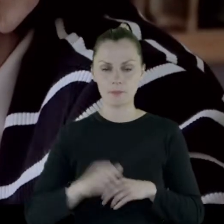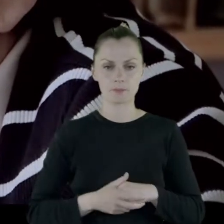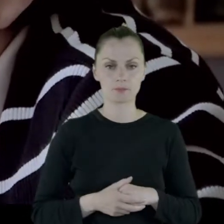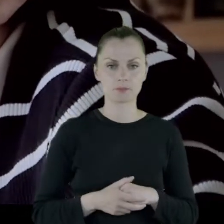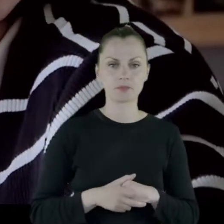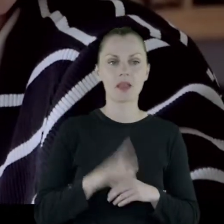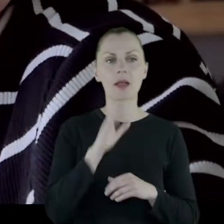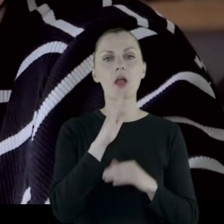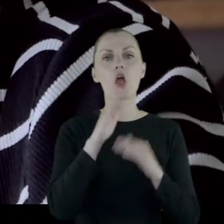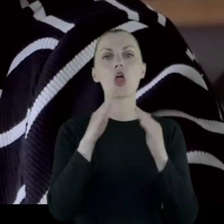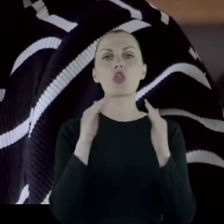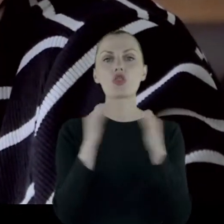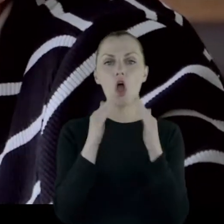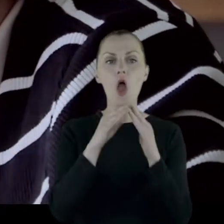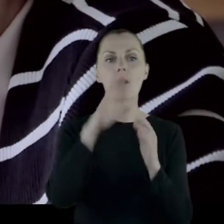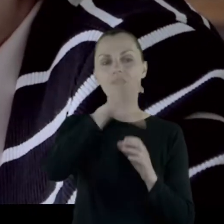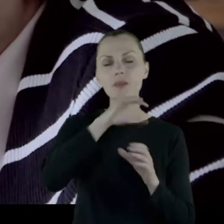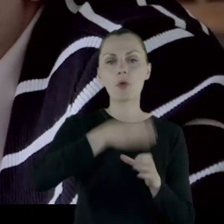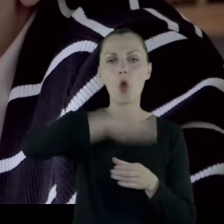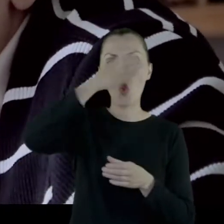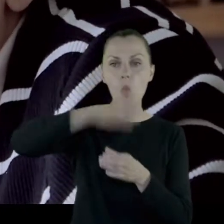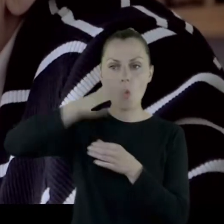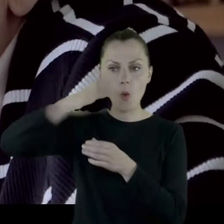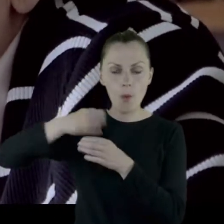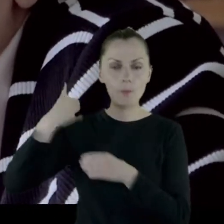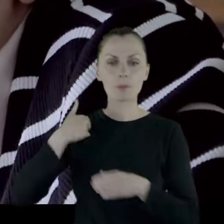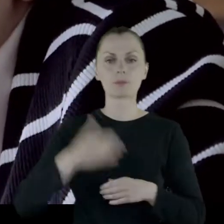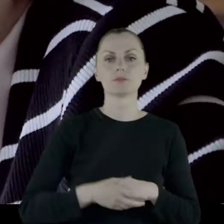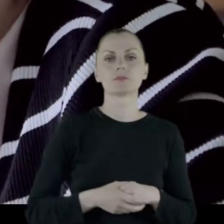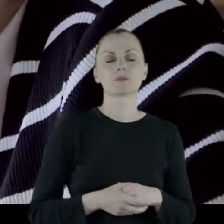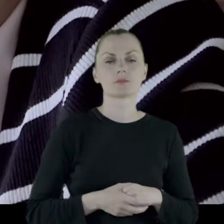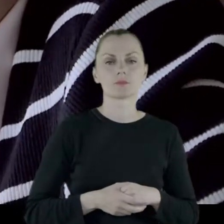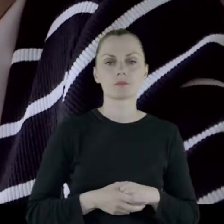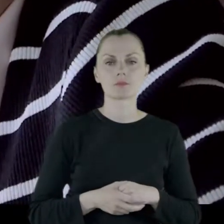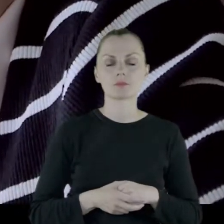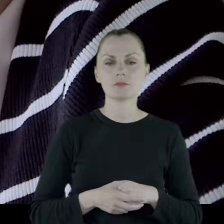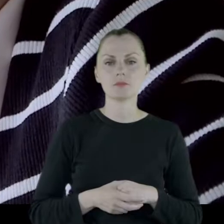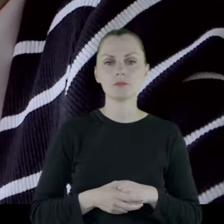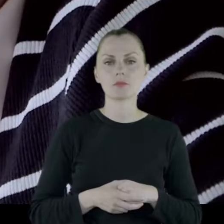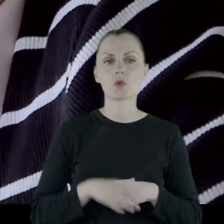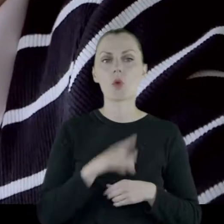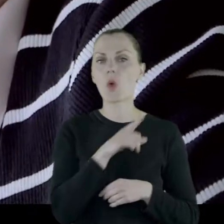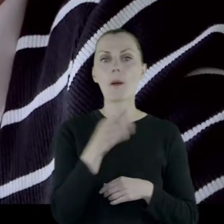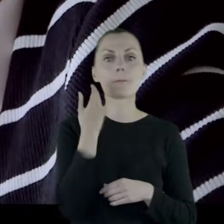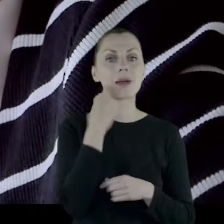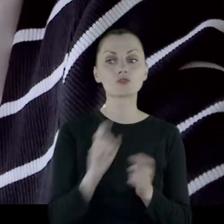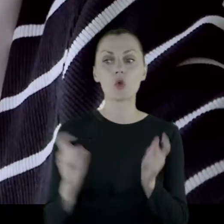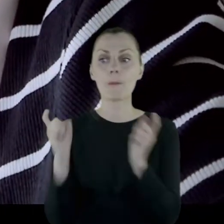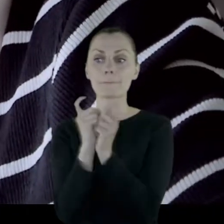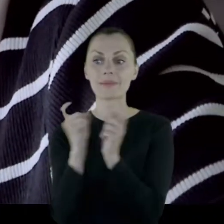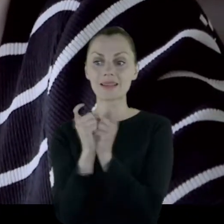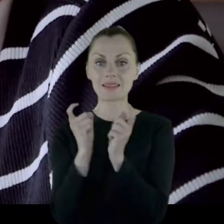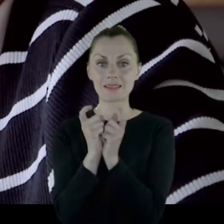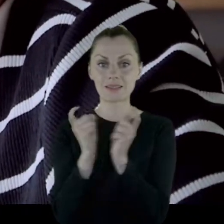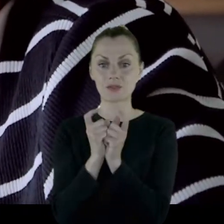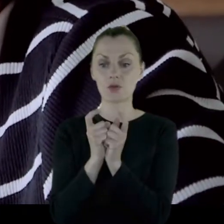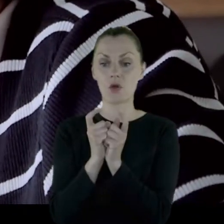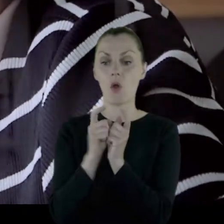Taki dom z kolumienkami, który bardzo blisko stał na tym Placu Napoleona